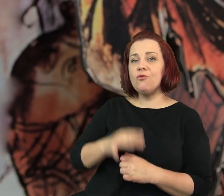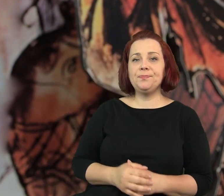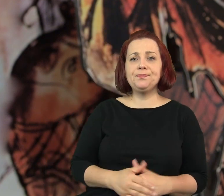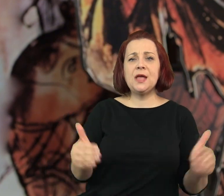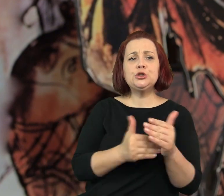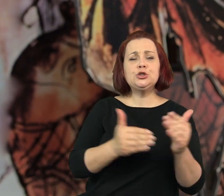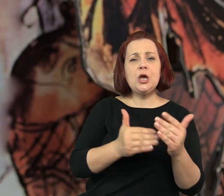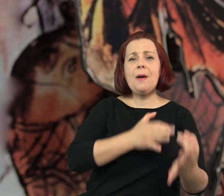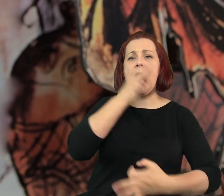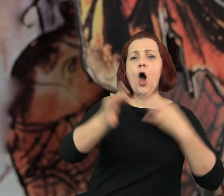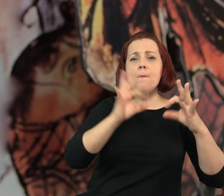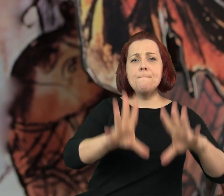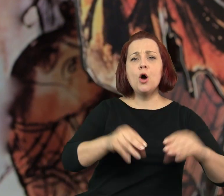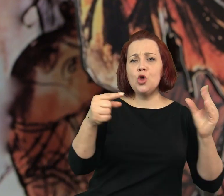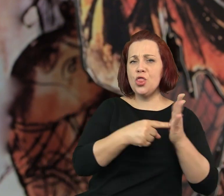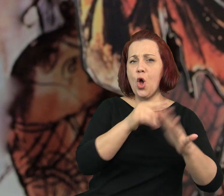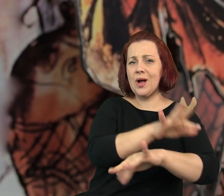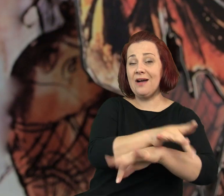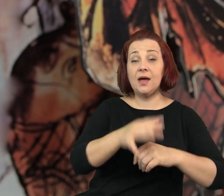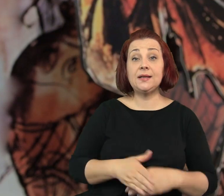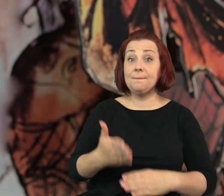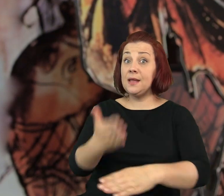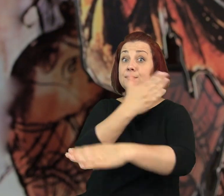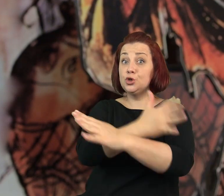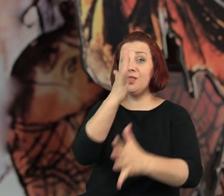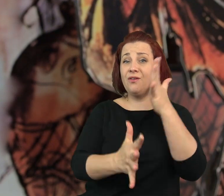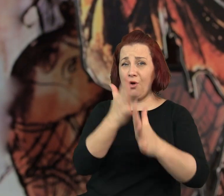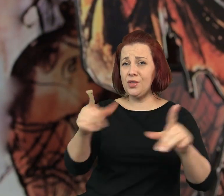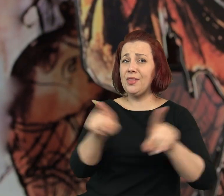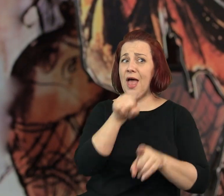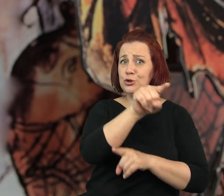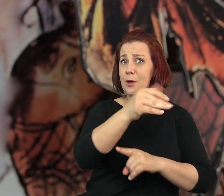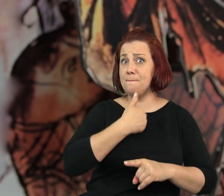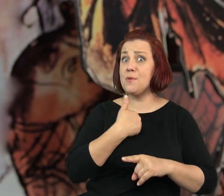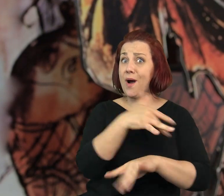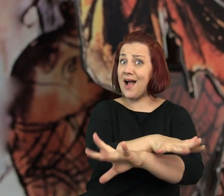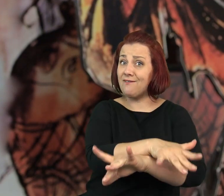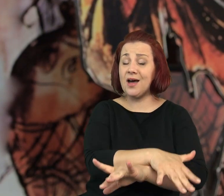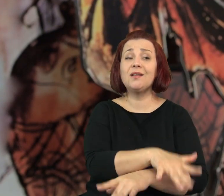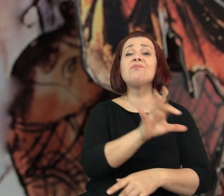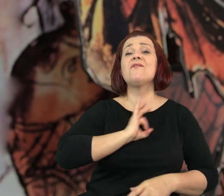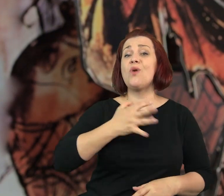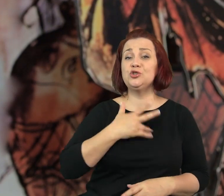„- Trzeba zacząć od tej przeklętej kawiarenki - powiedziała babcia. Przed wojną też była tu kawiarnia.